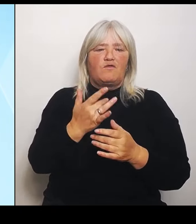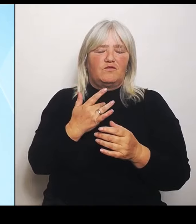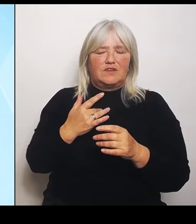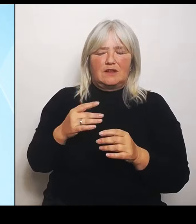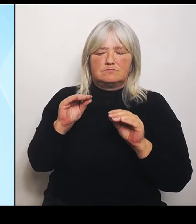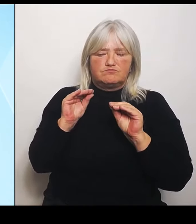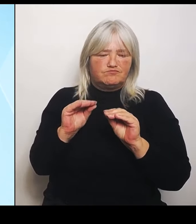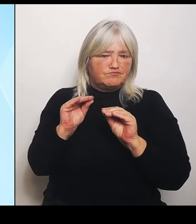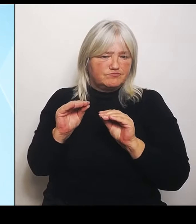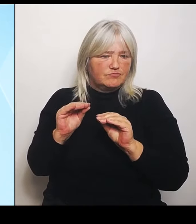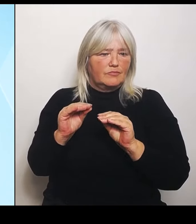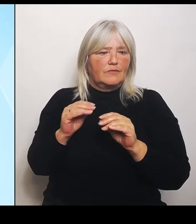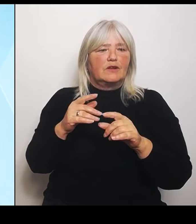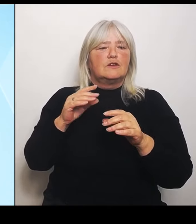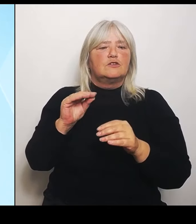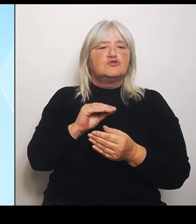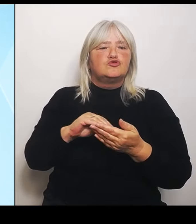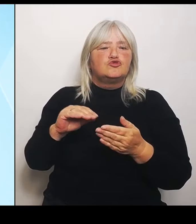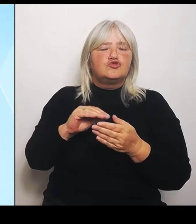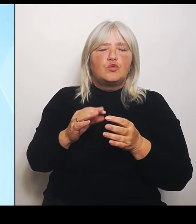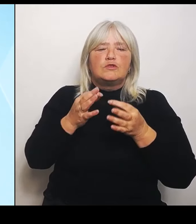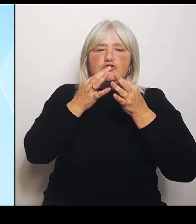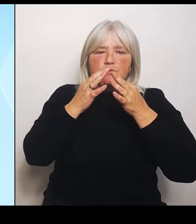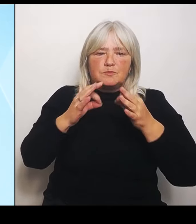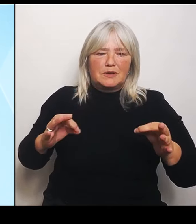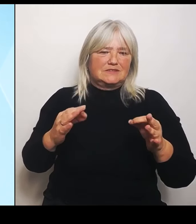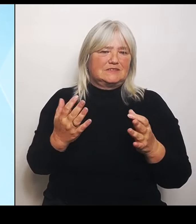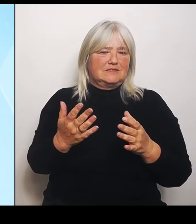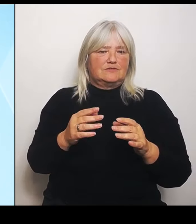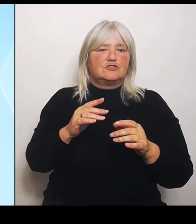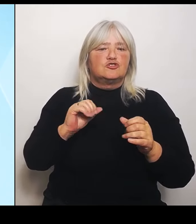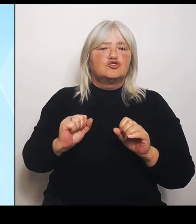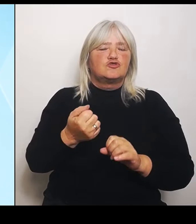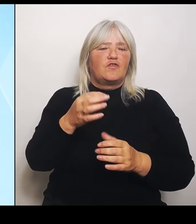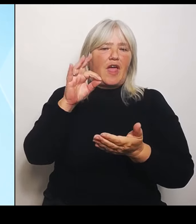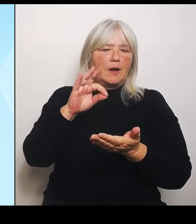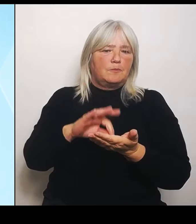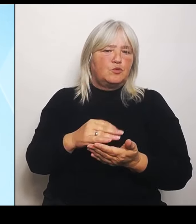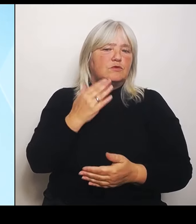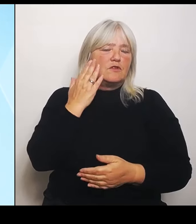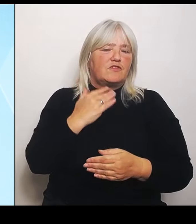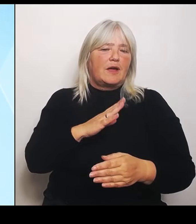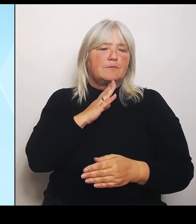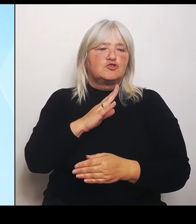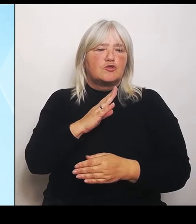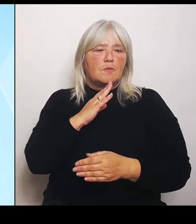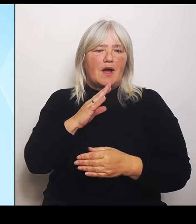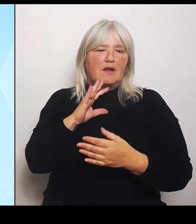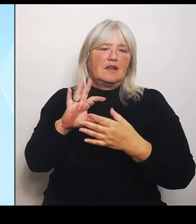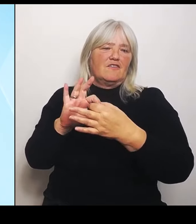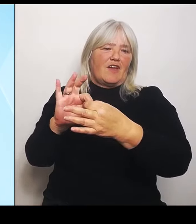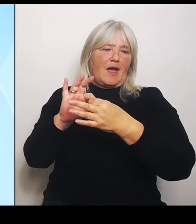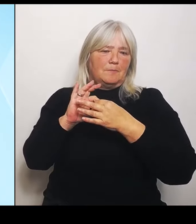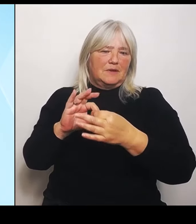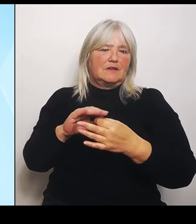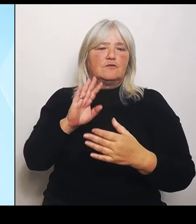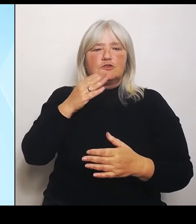Schwerpunkt auf die fremdsprachliche Vermittlung des Tschechischen, der Vermittlung von interkulturellen Kompetenzen, bayerisch